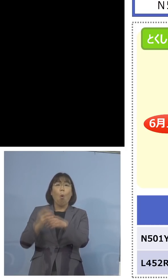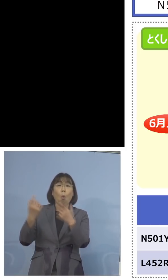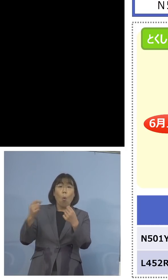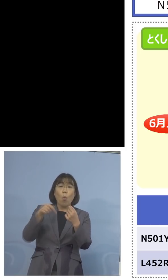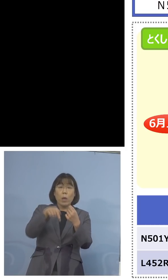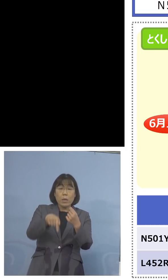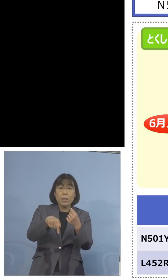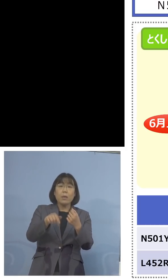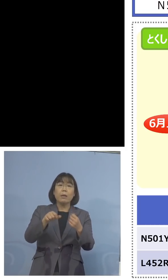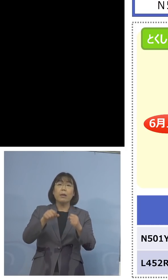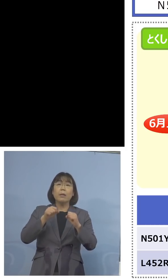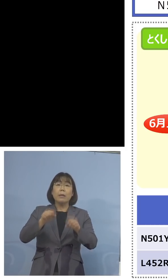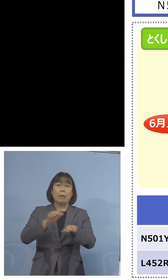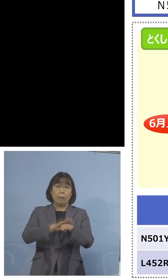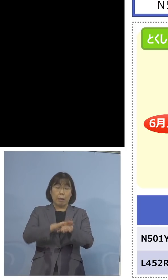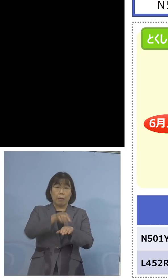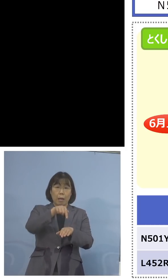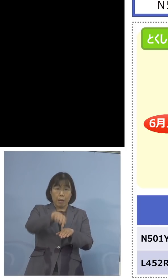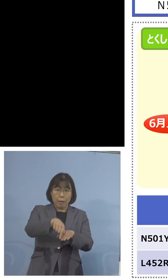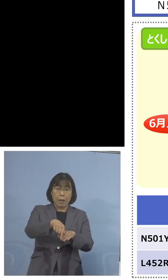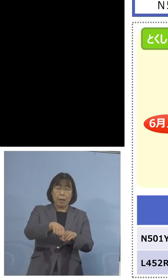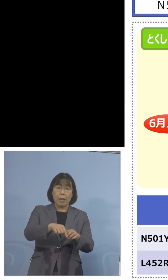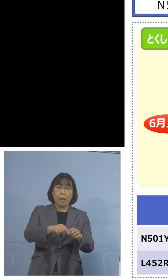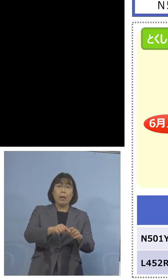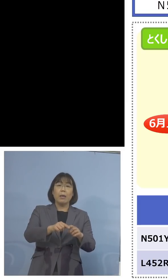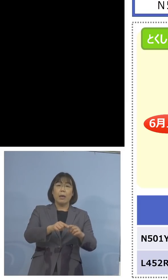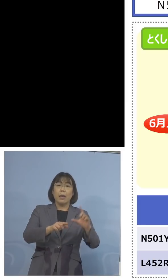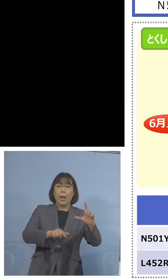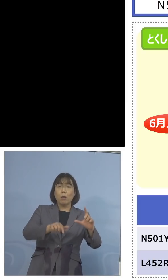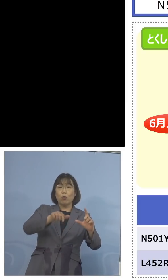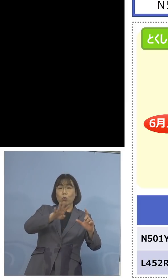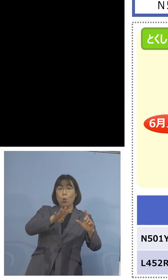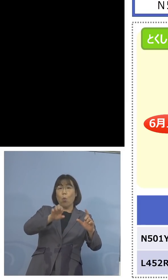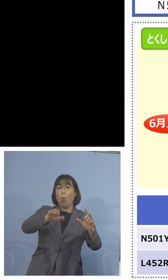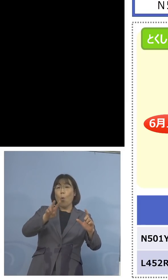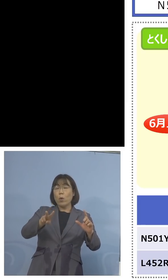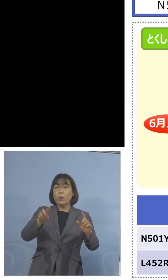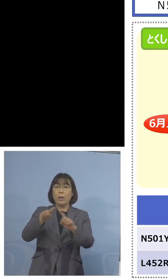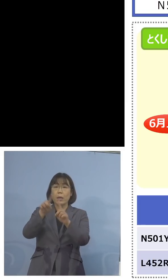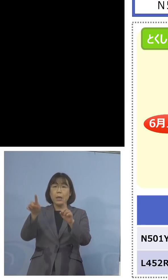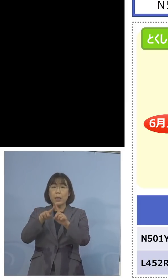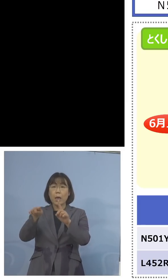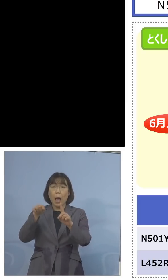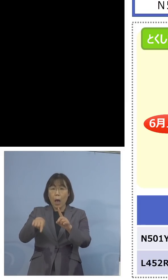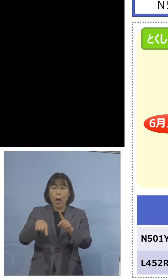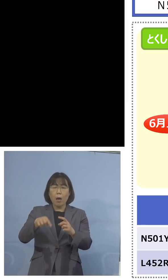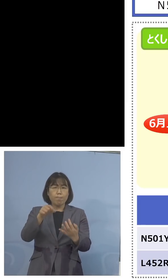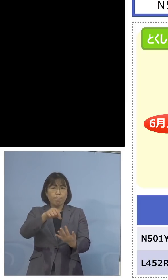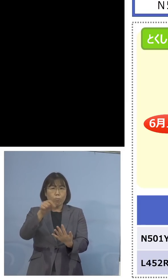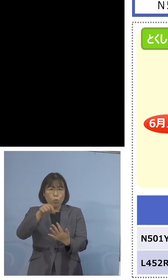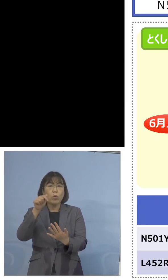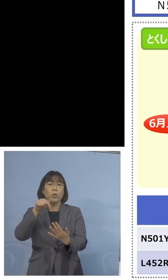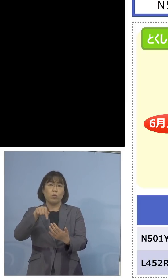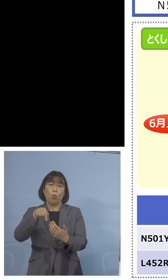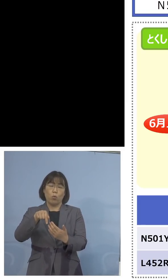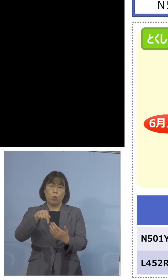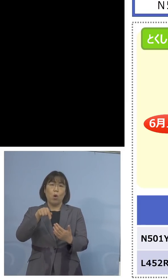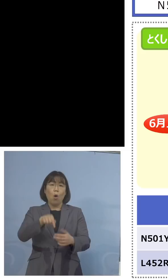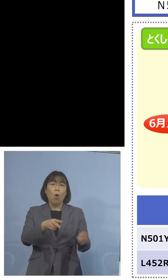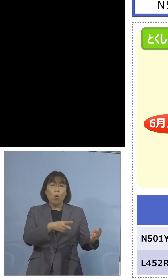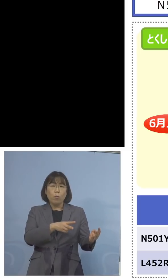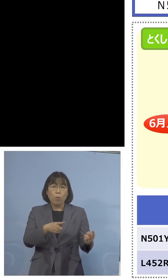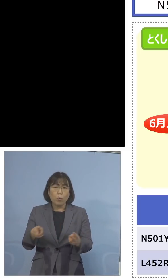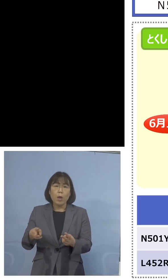直接 L452Rインド株の変異、これを 抽出をする、この体制を整える